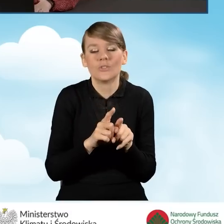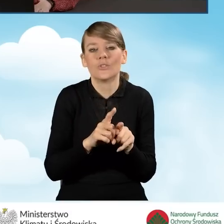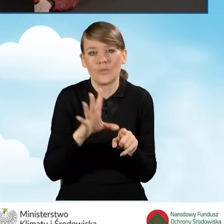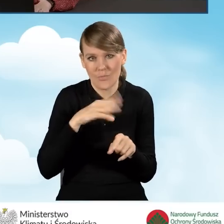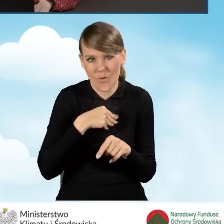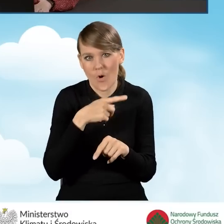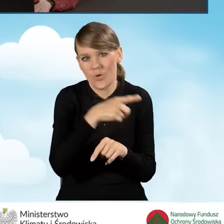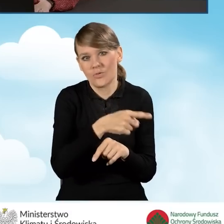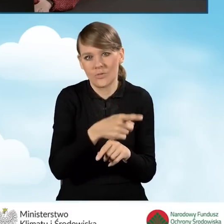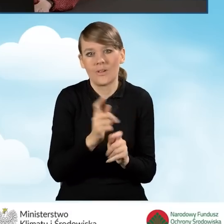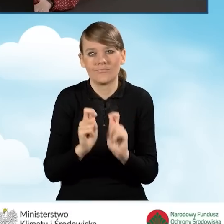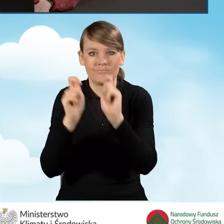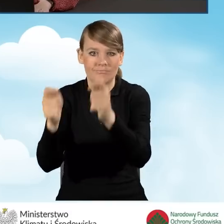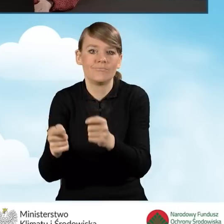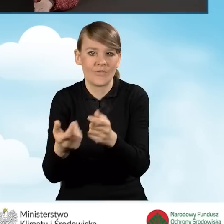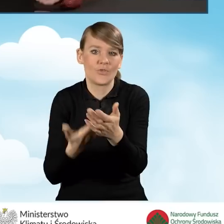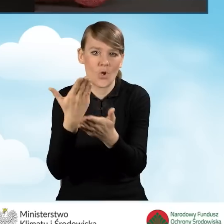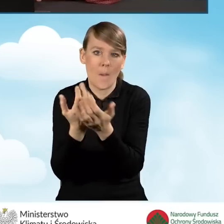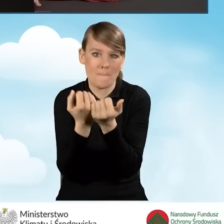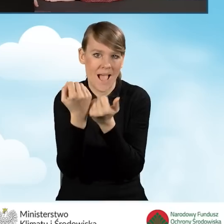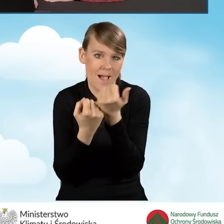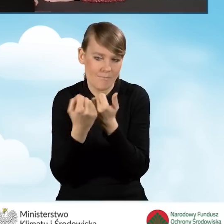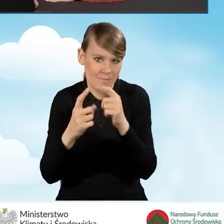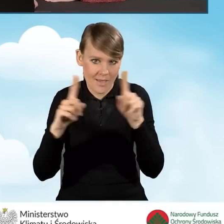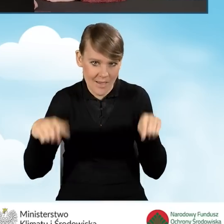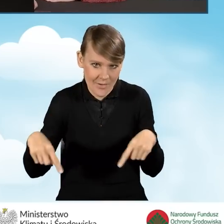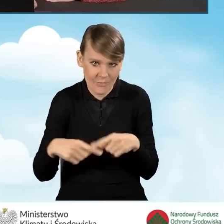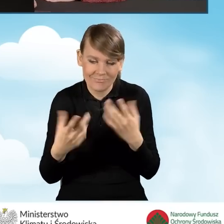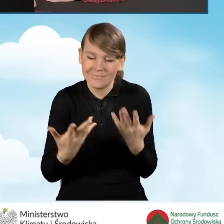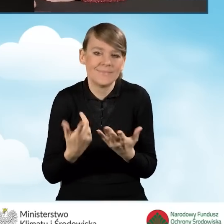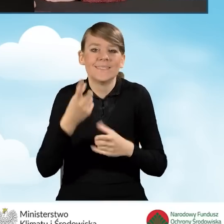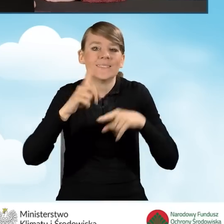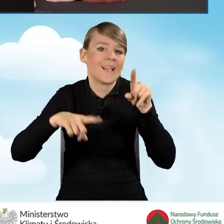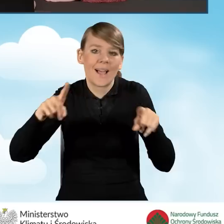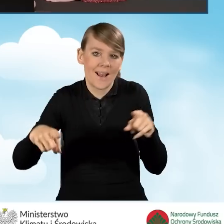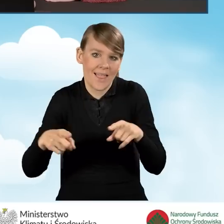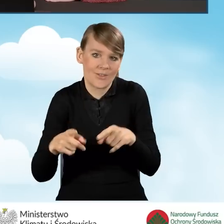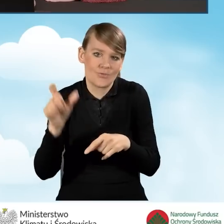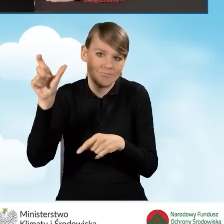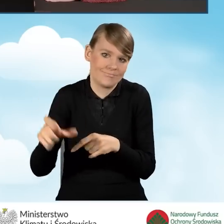w formie papierowej, także tutaj to już zależy bezpośrednio od beneficjenta.